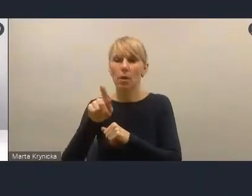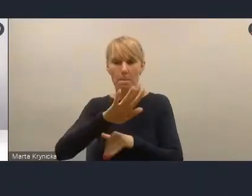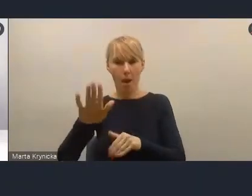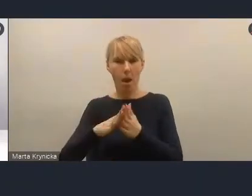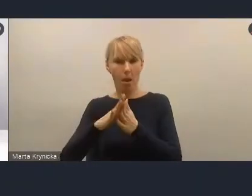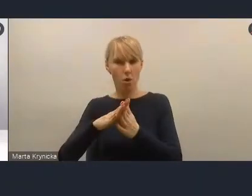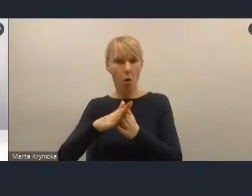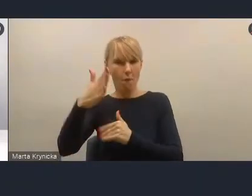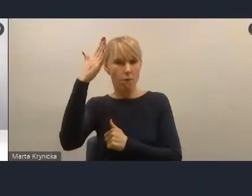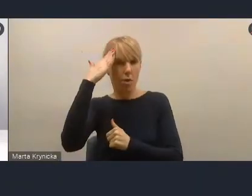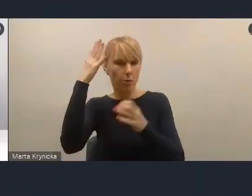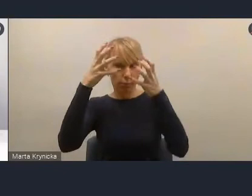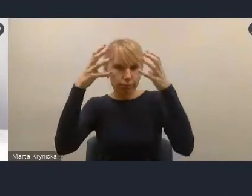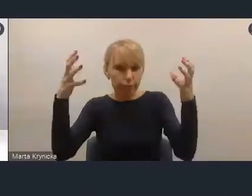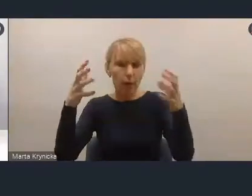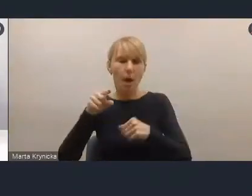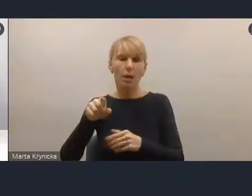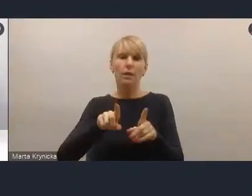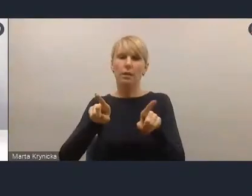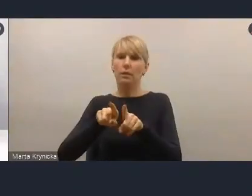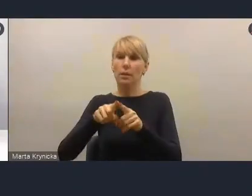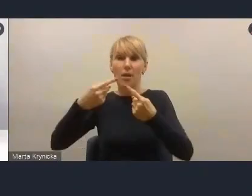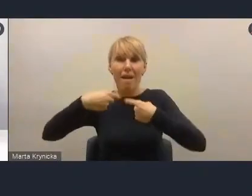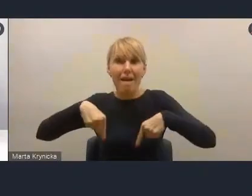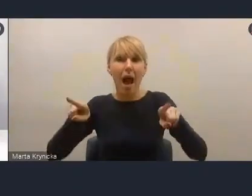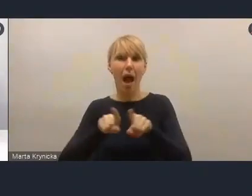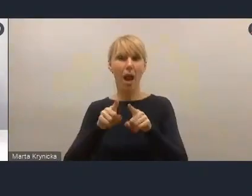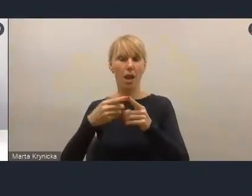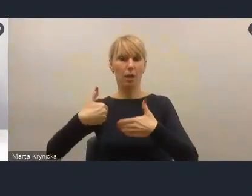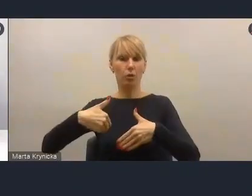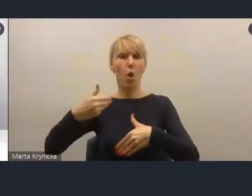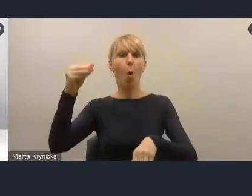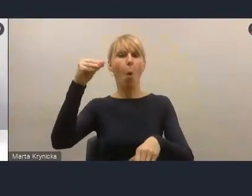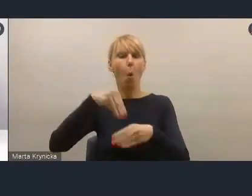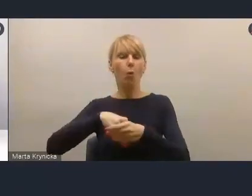by realnie uczestniczyć w podejmowaniu decyzji, diagnozowaniu sytuacji w miastach.